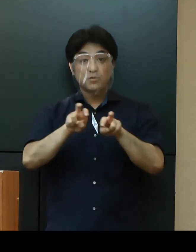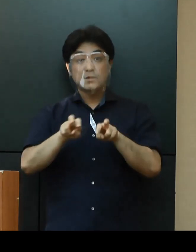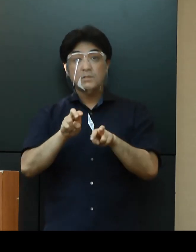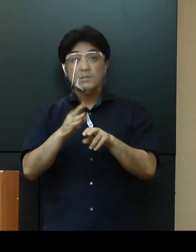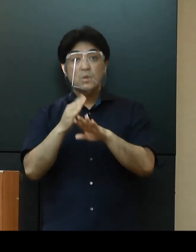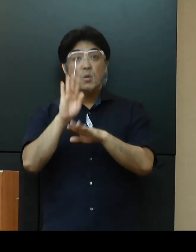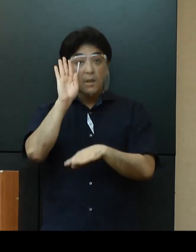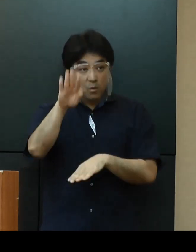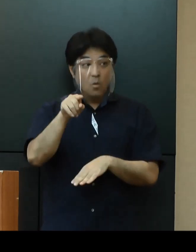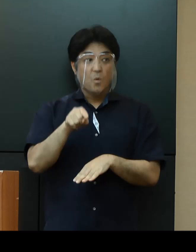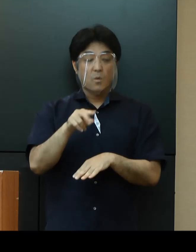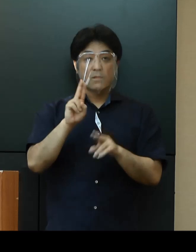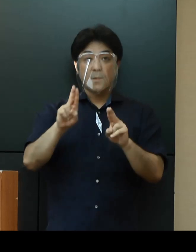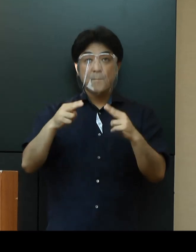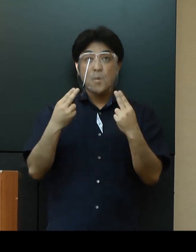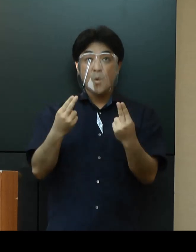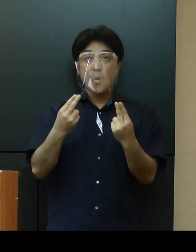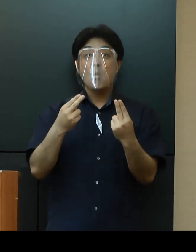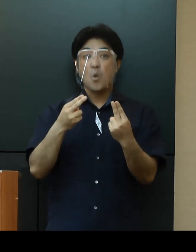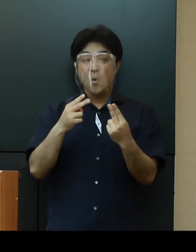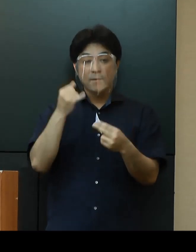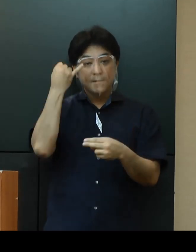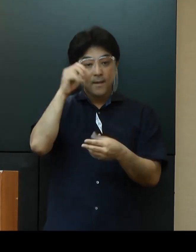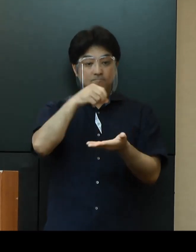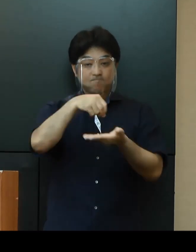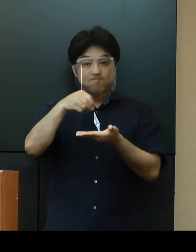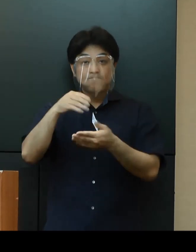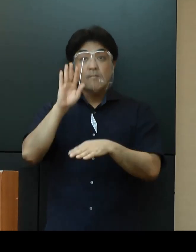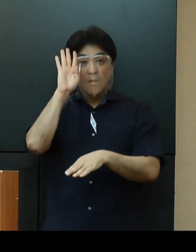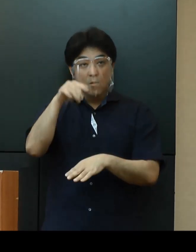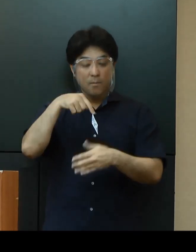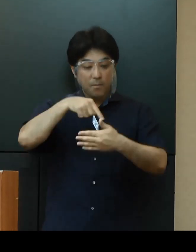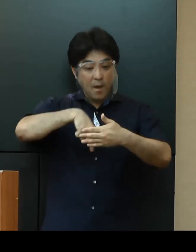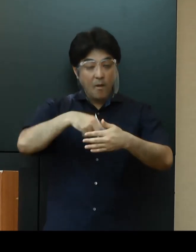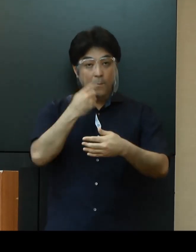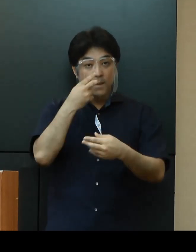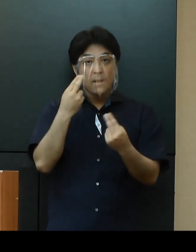専門家会議等の意見を伺いながら、適宜見直しを図りたいと考えております